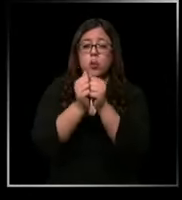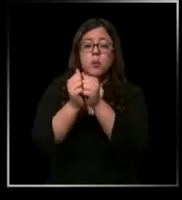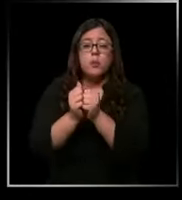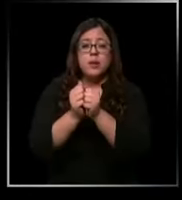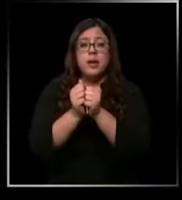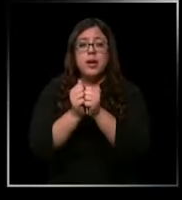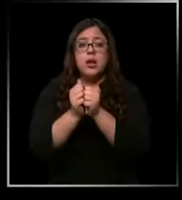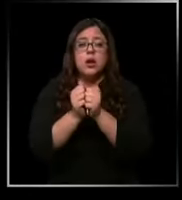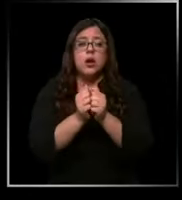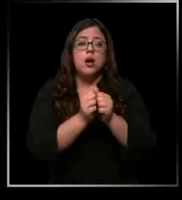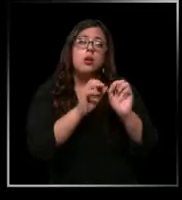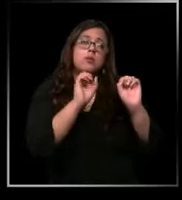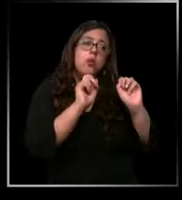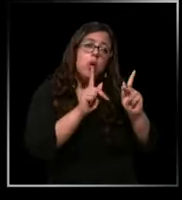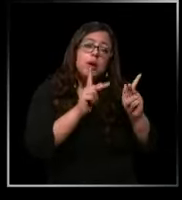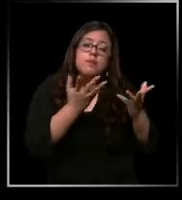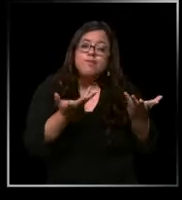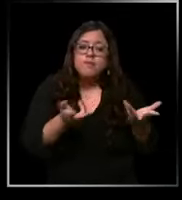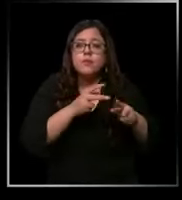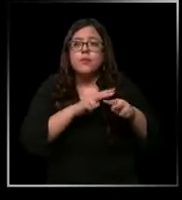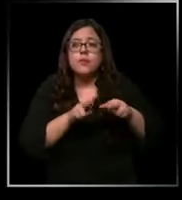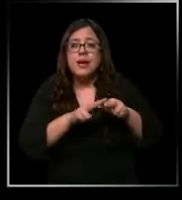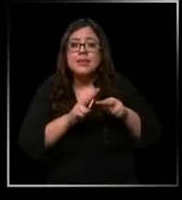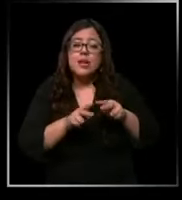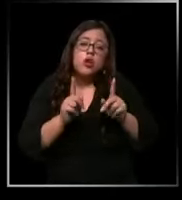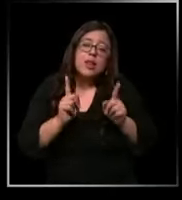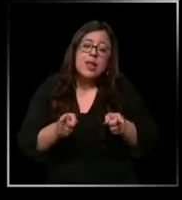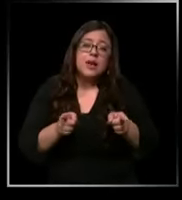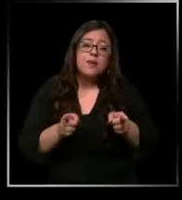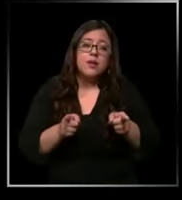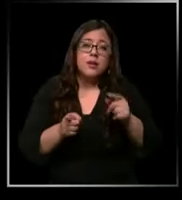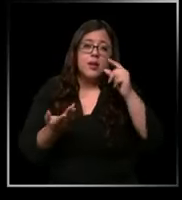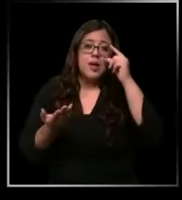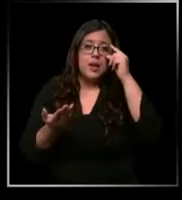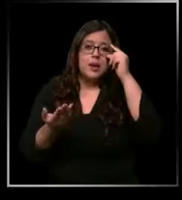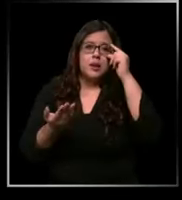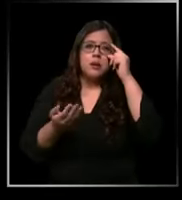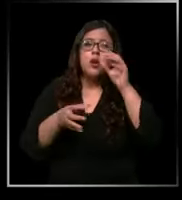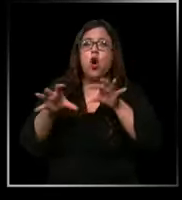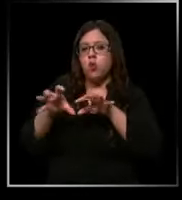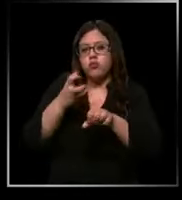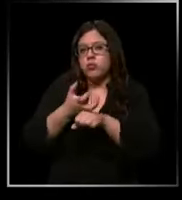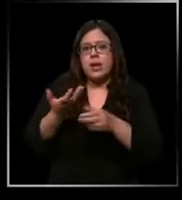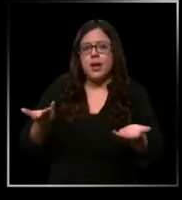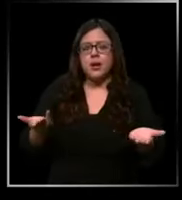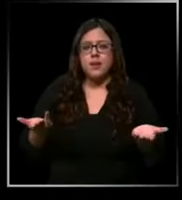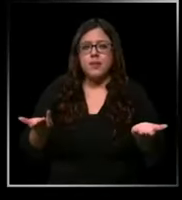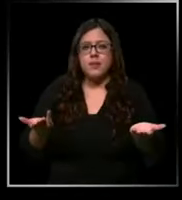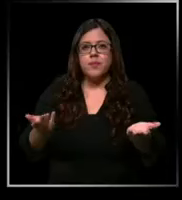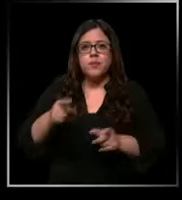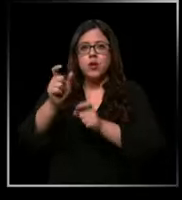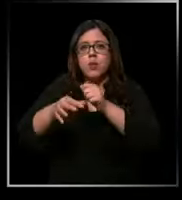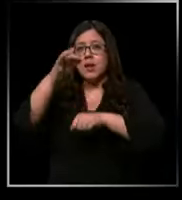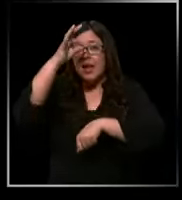hagamos lo que tenemos que hacer con el insumo que tenemos con los médicos más complejo porque